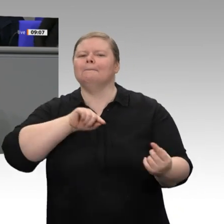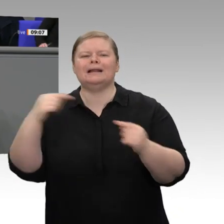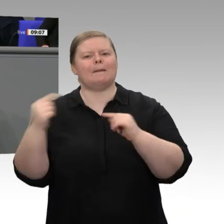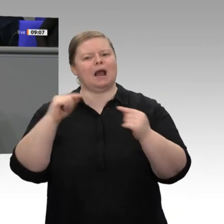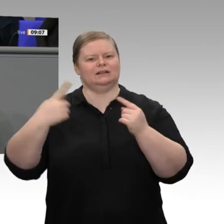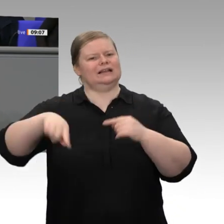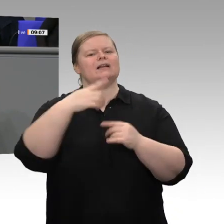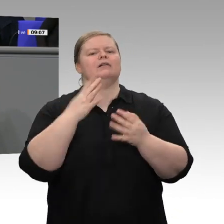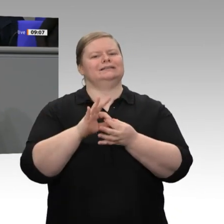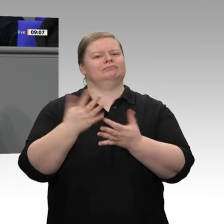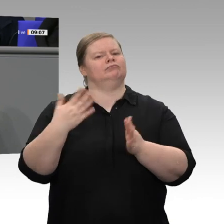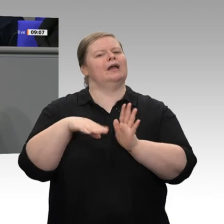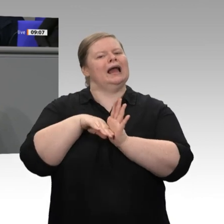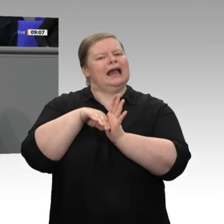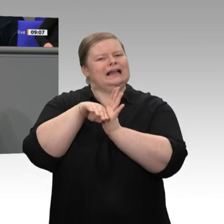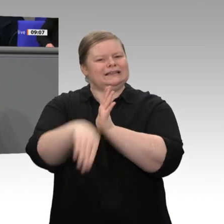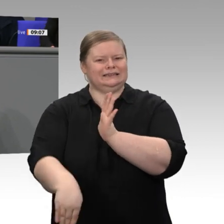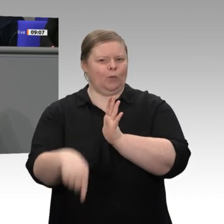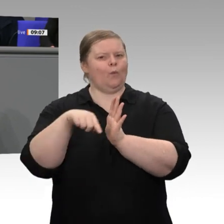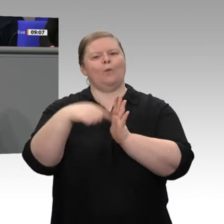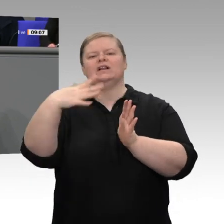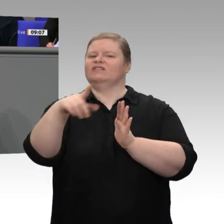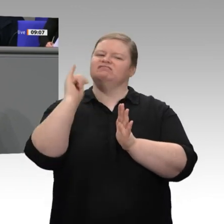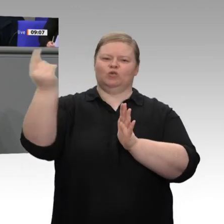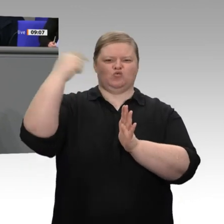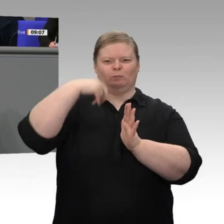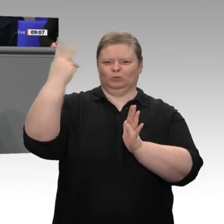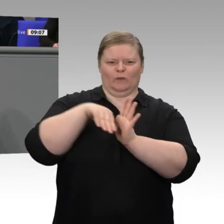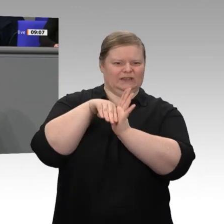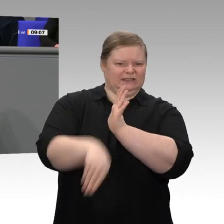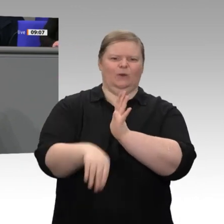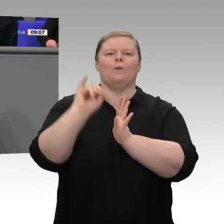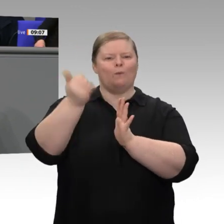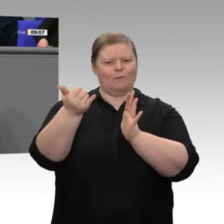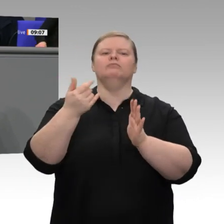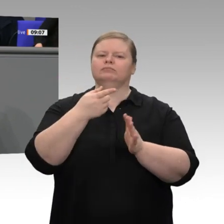Scheitern bedroht, möchte ich sagen: Sie haben damit den Interessen unseres Landes